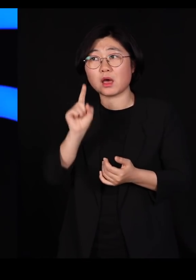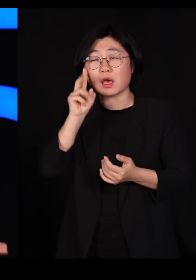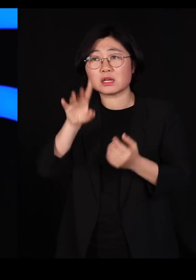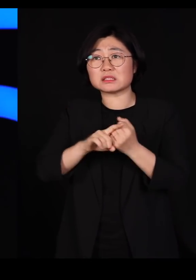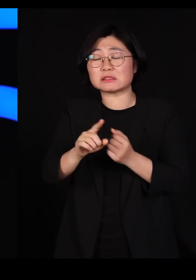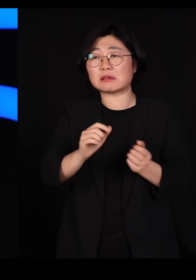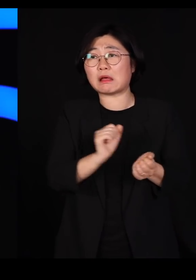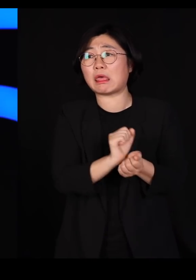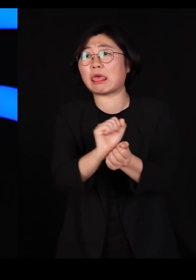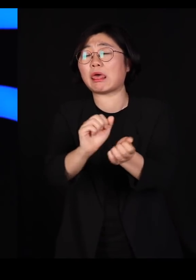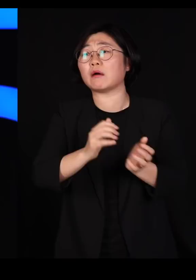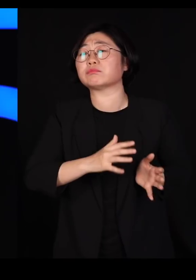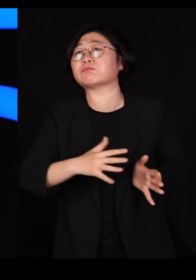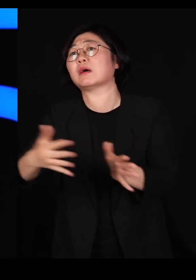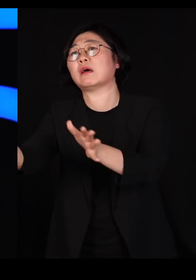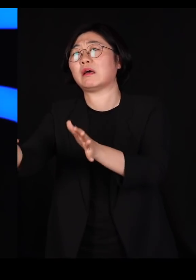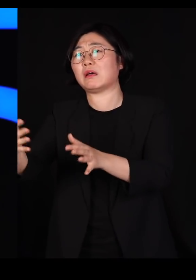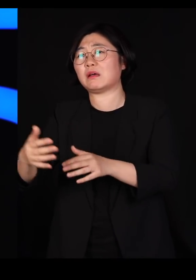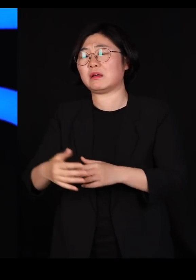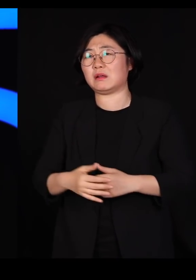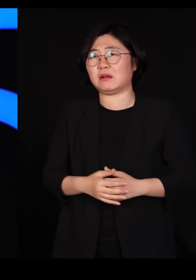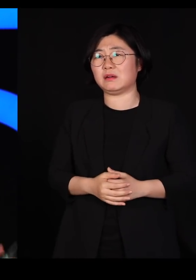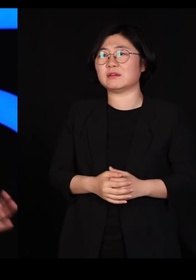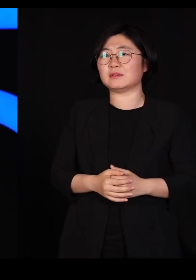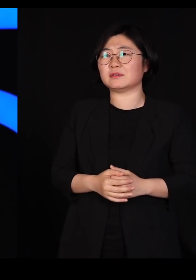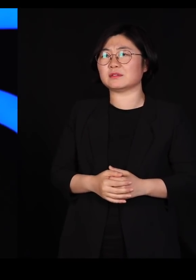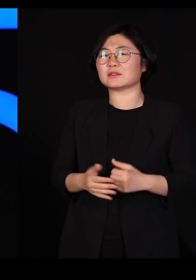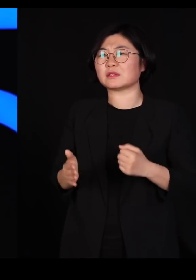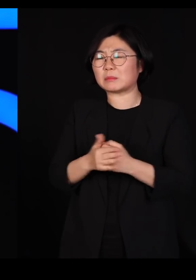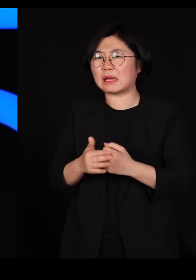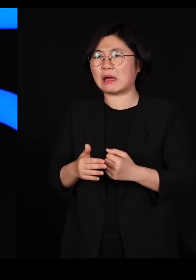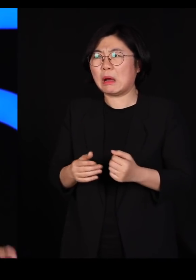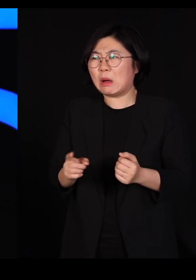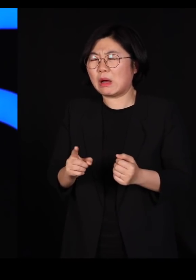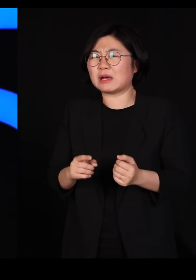병을 얻게 되기 때문에 우리가 그냥 빨리 조기에